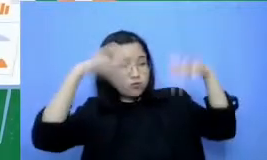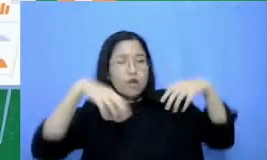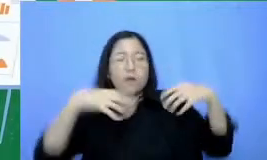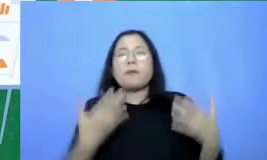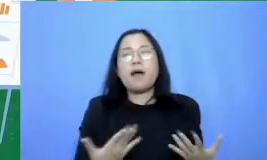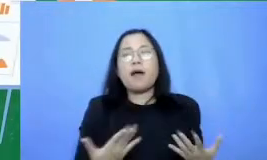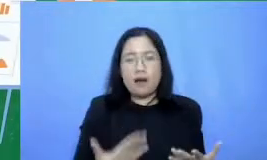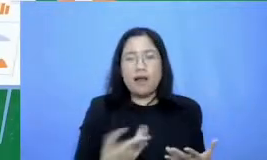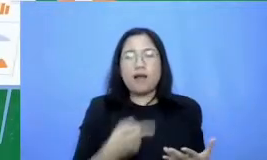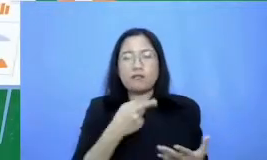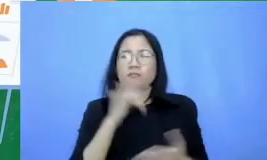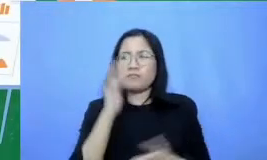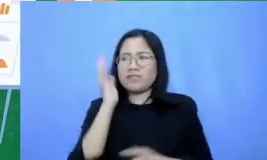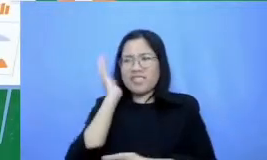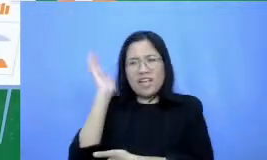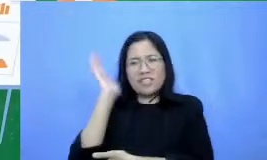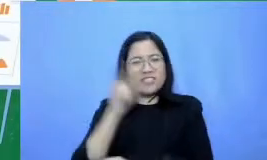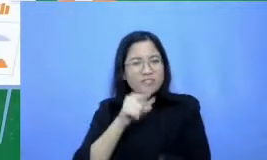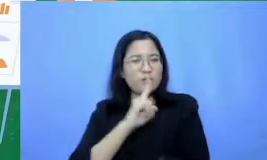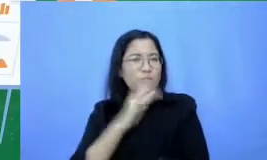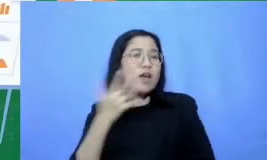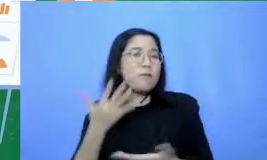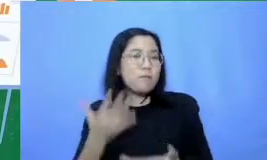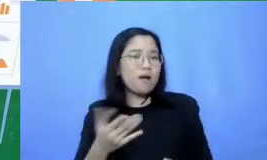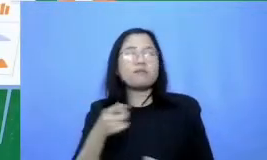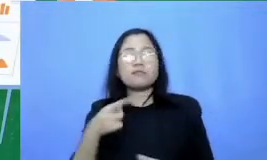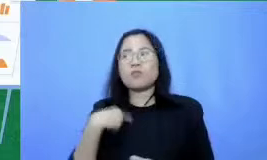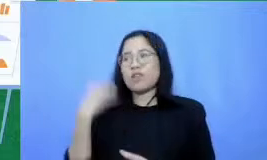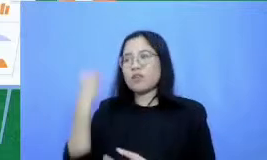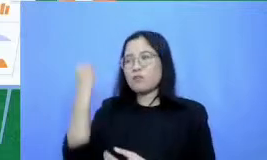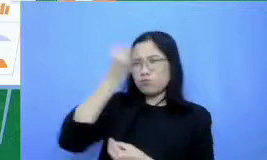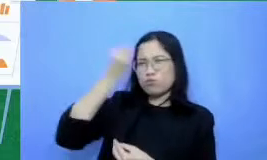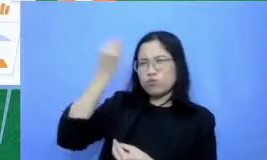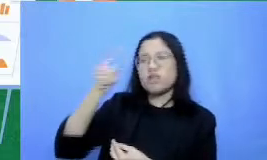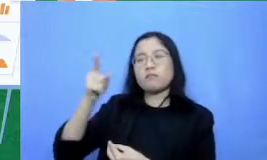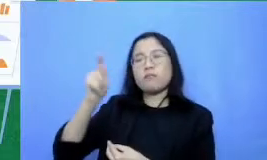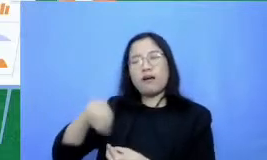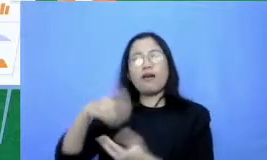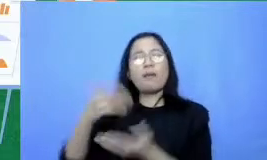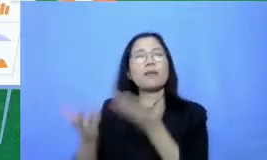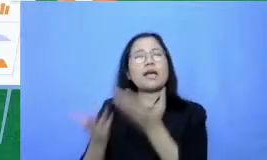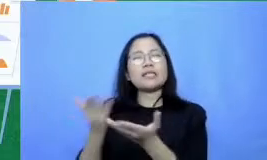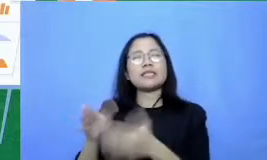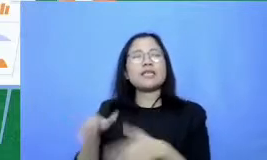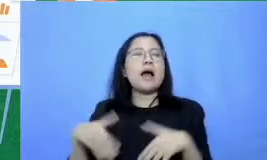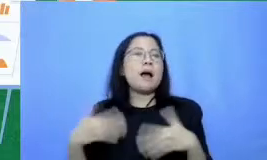ini kita tidak akan Pusing harus belajar aplikasi apa tapi bagaimana mencapai tujuan belajar tadi